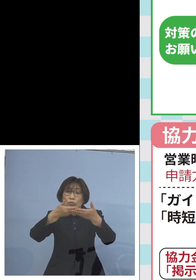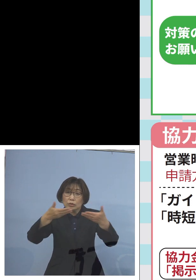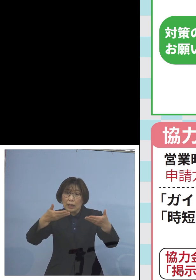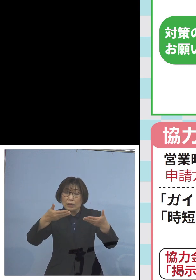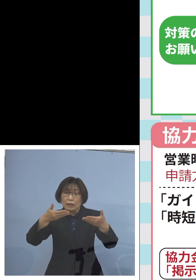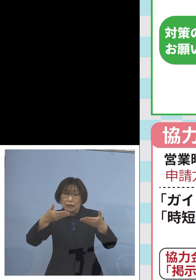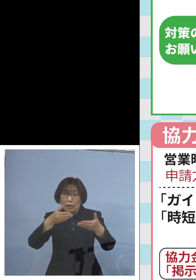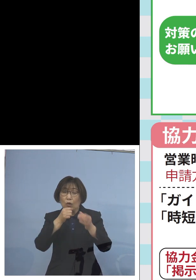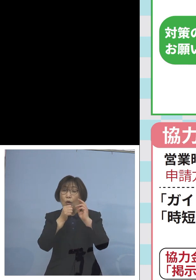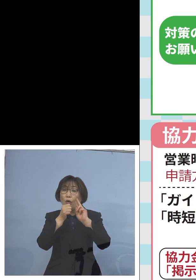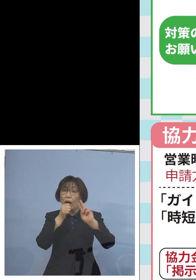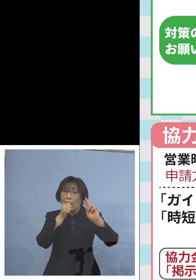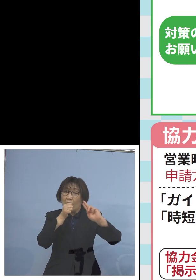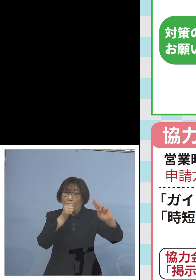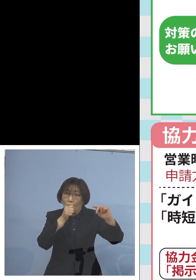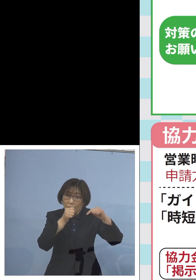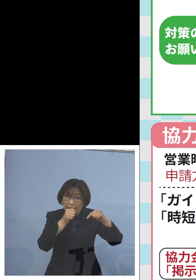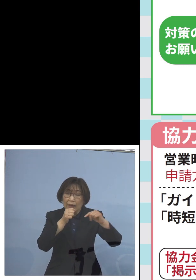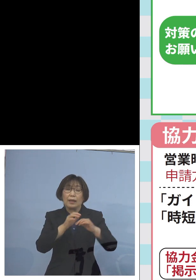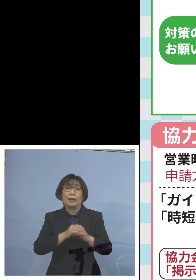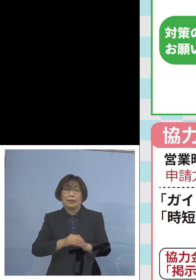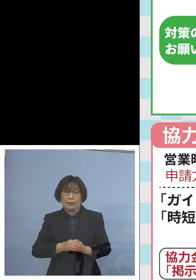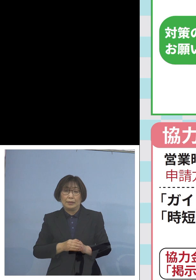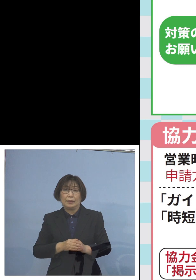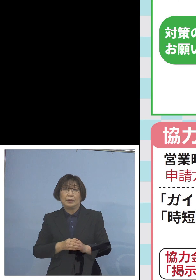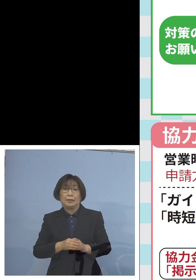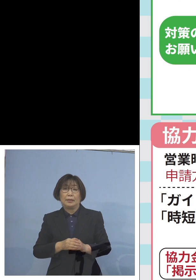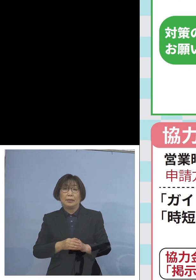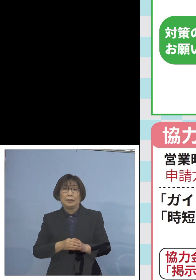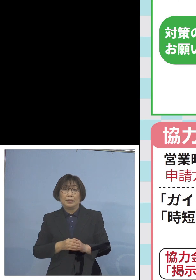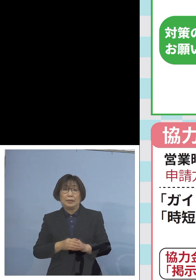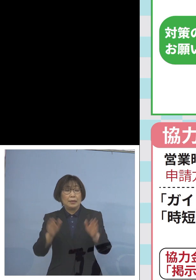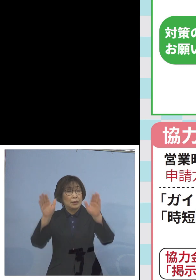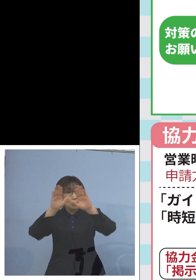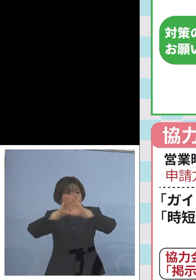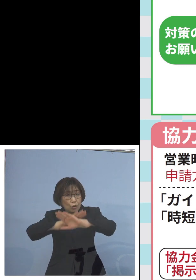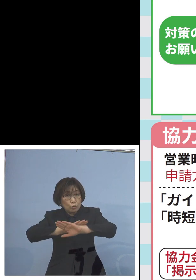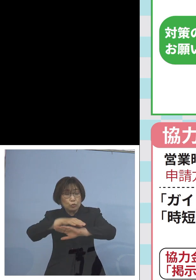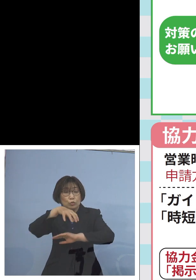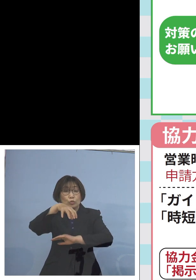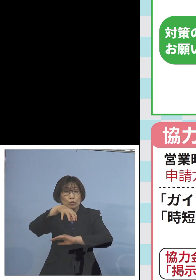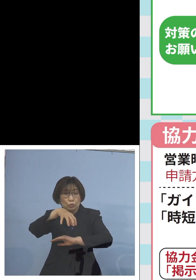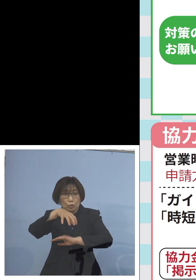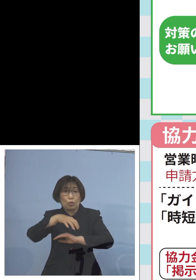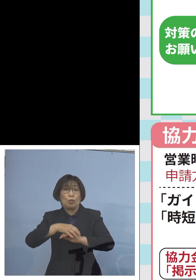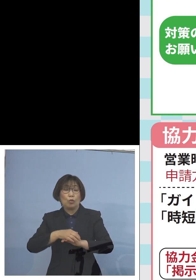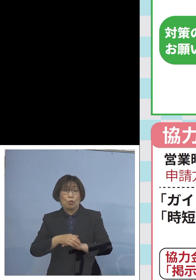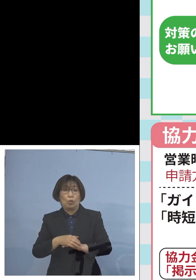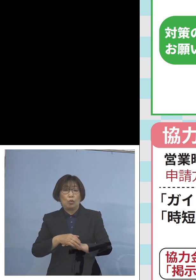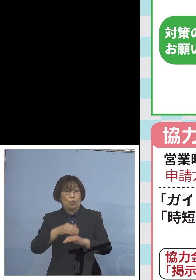これは私も この期間夜の9時前後